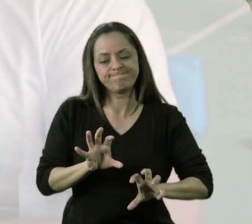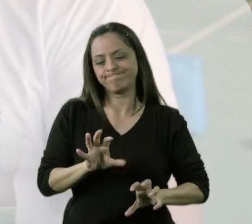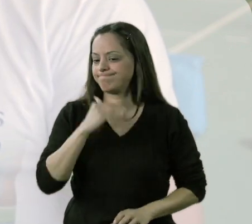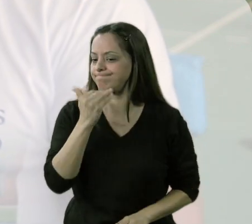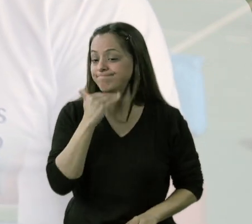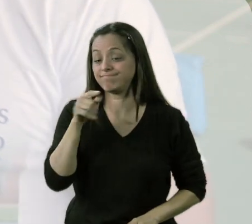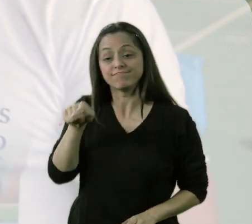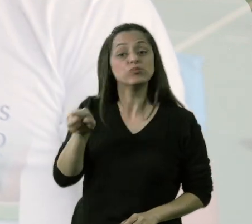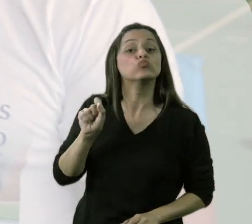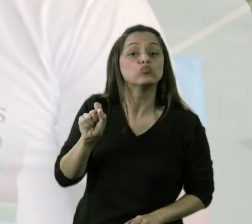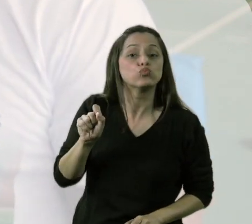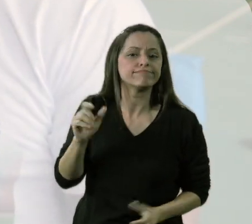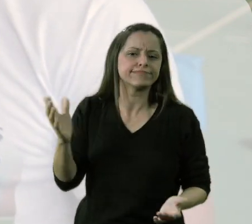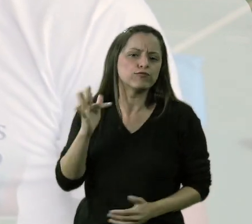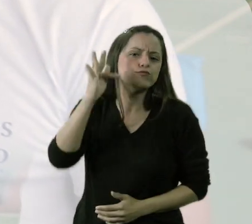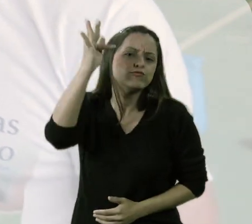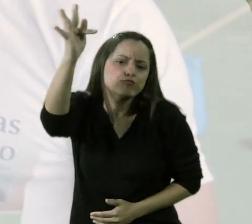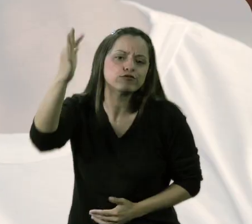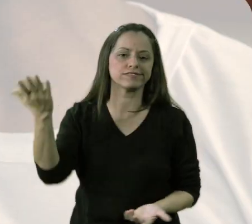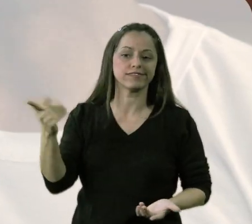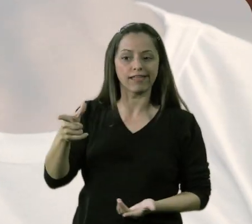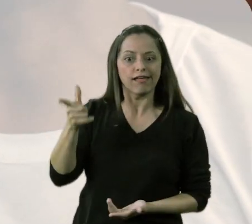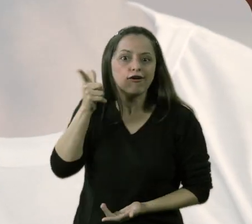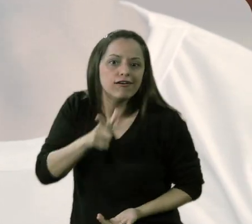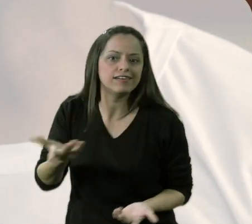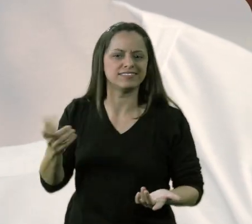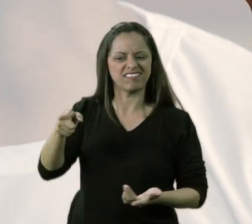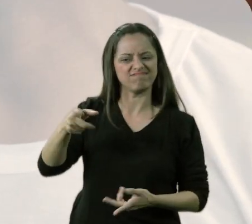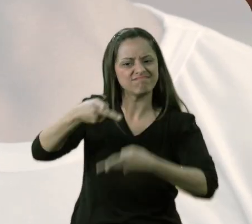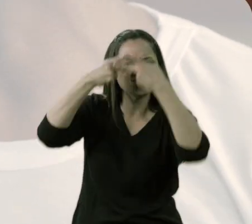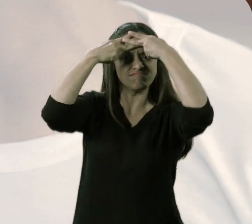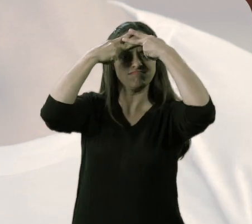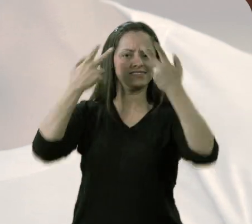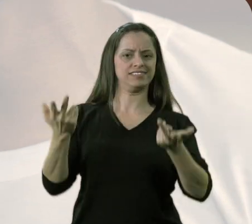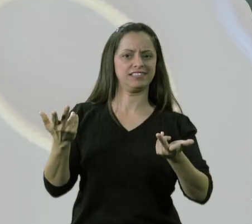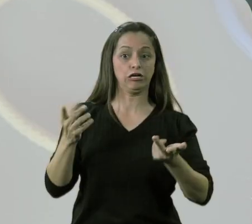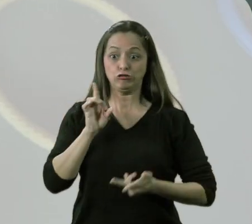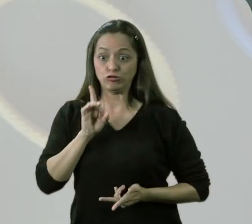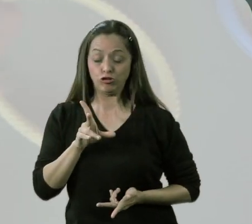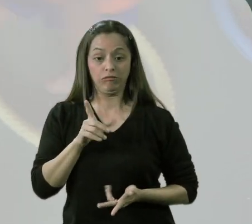eu inviabilizo os momentos posteriores, porque aquela criança vai ficar traumatizada.